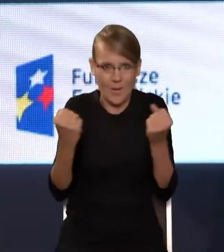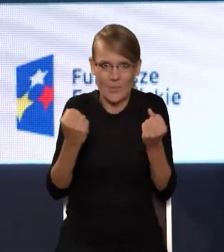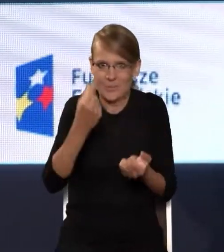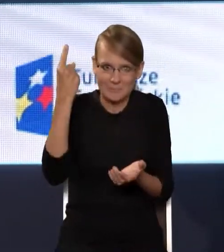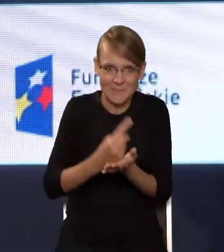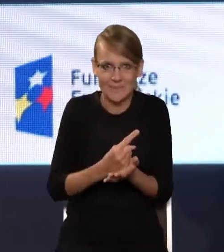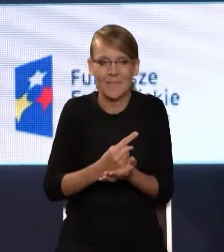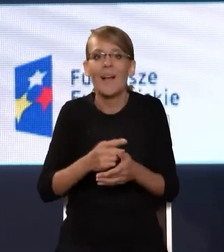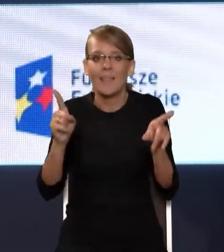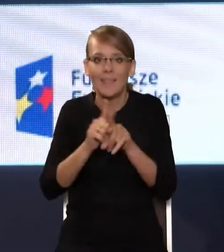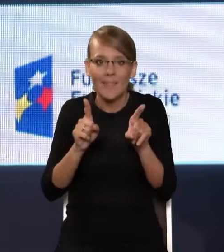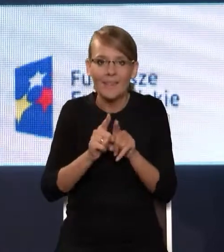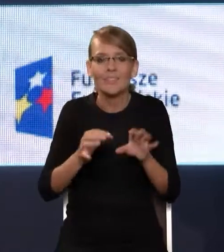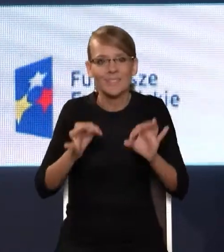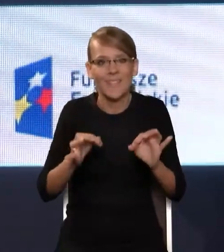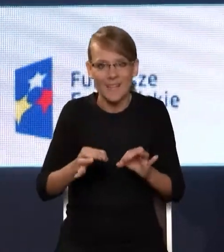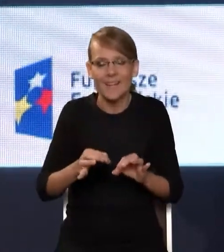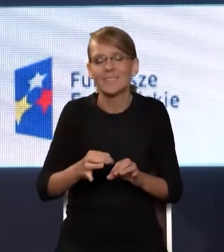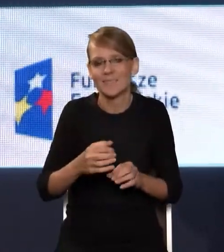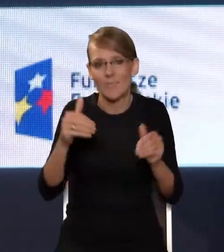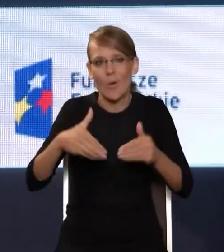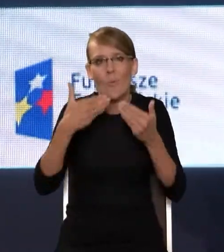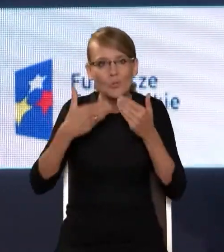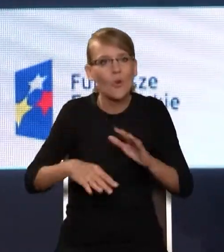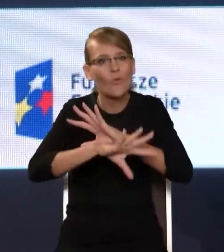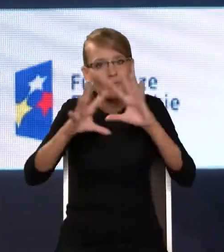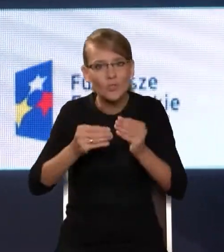I to jest też dobry moment, żeby podziękować wszystkim ludziom reprezentującym różne instytucje,